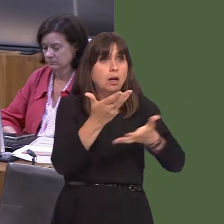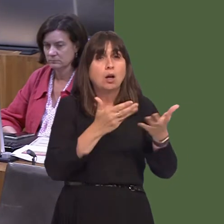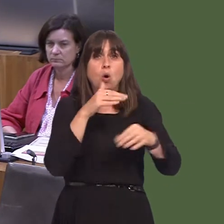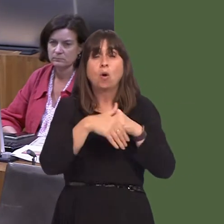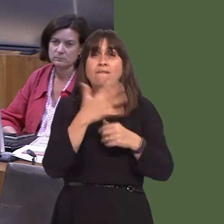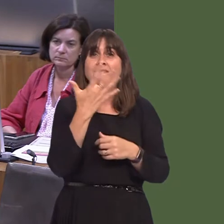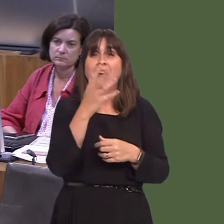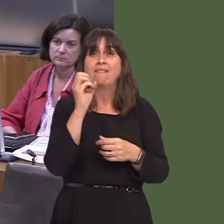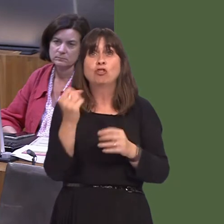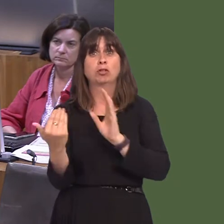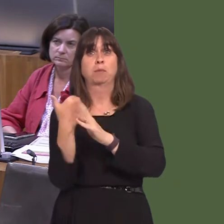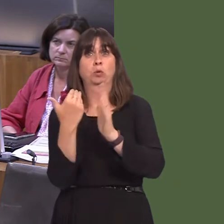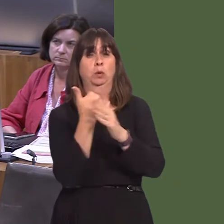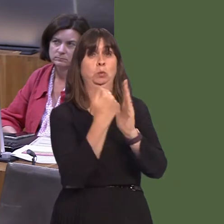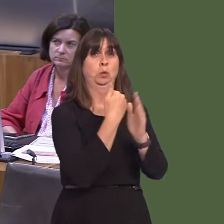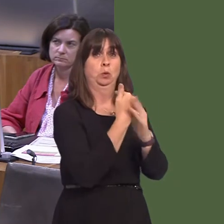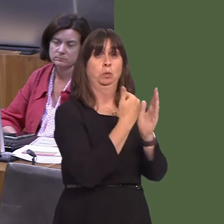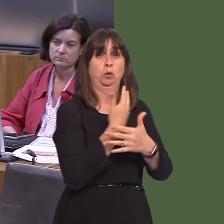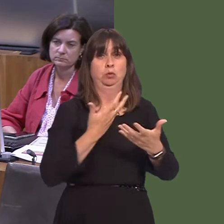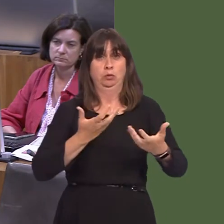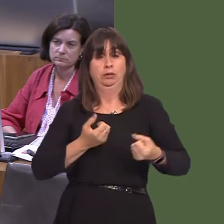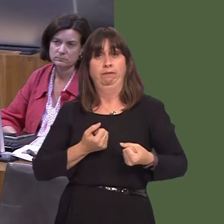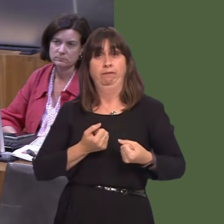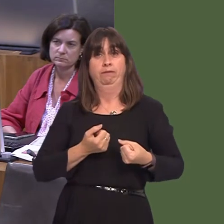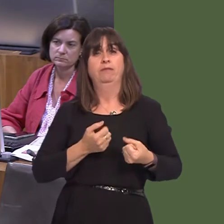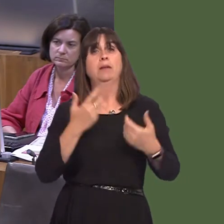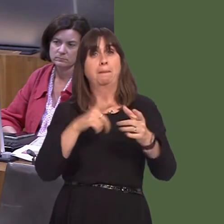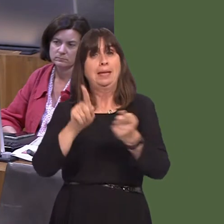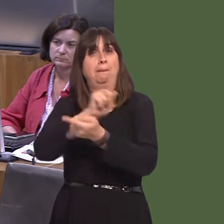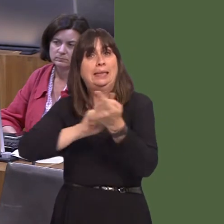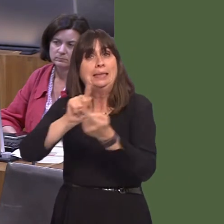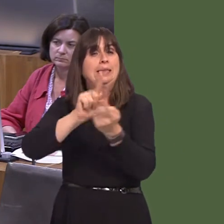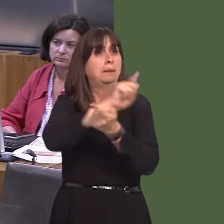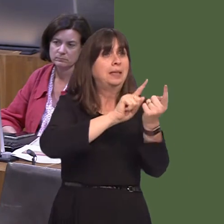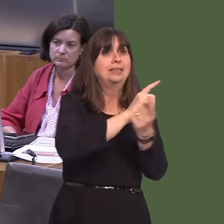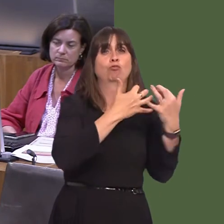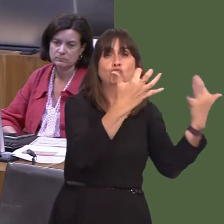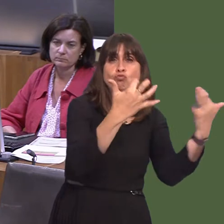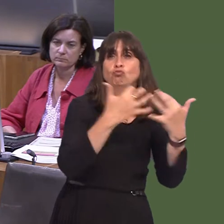wedi cymryd lle ac maent wedi cael torf parchus ym mhob un ohonyn nhw. Beth sy'n bwysig i'w